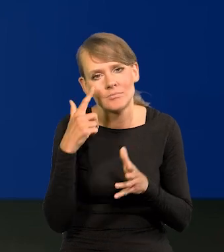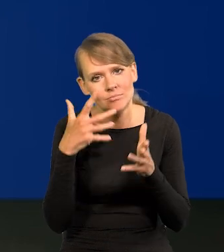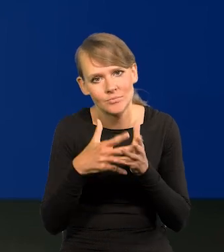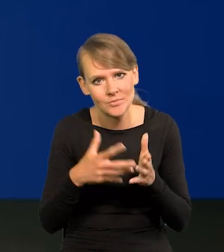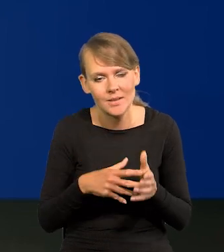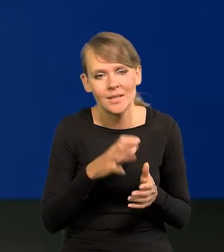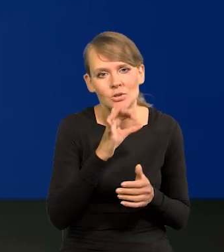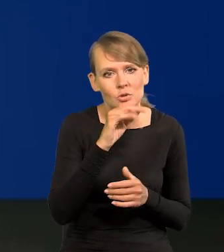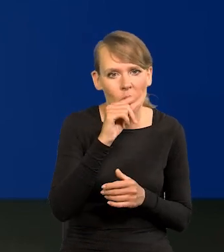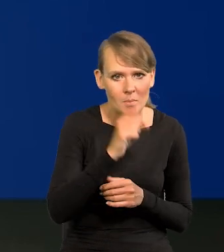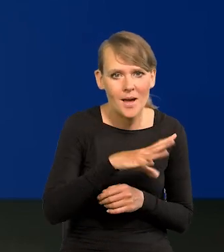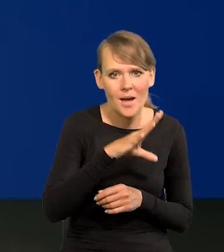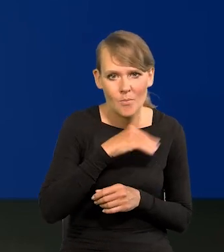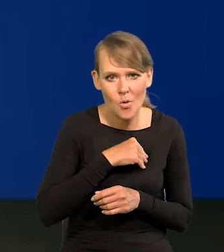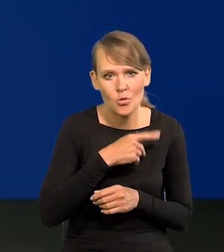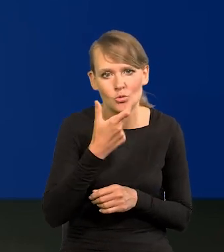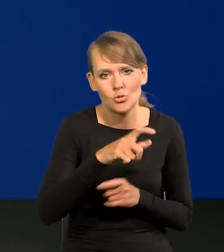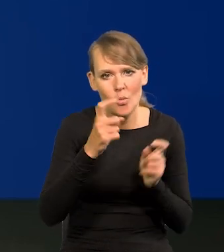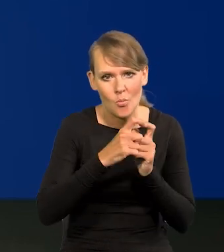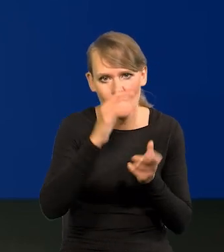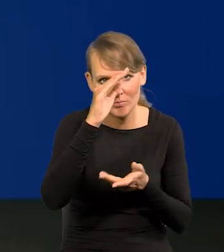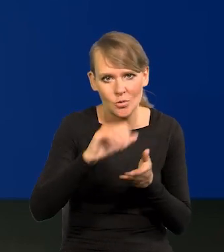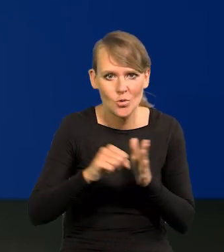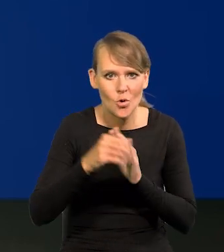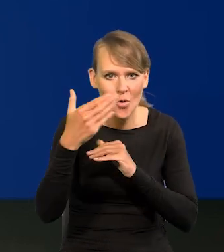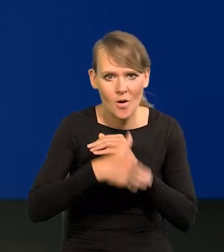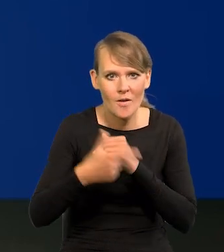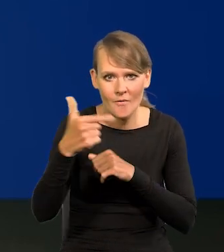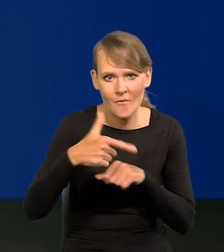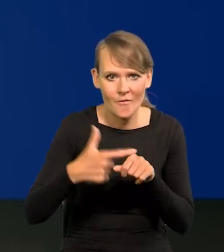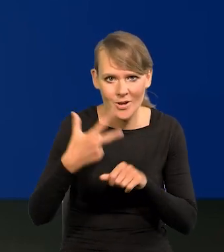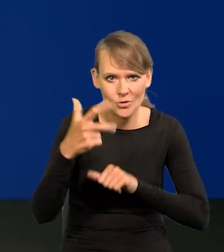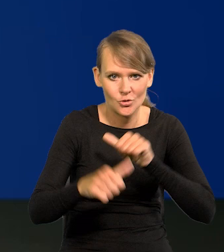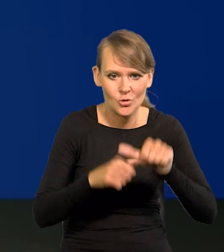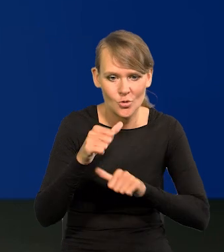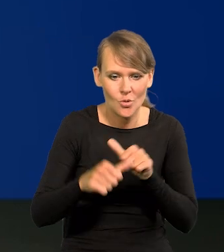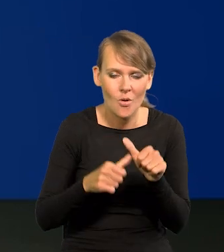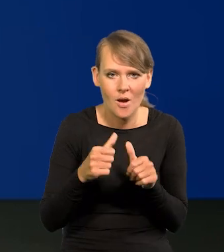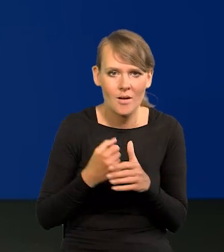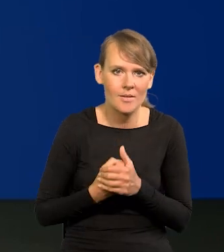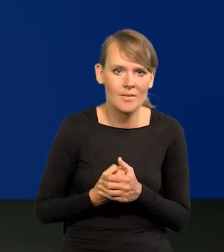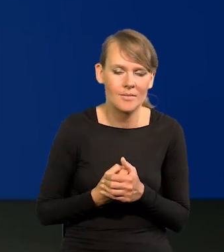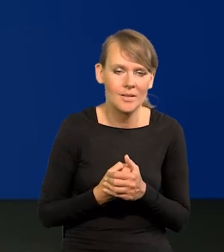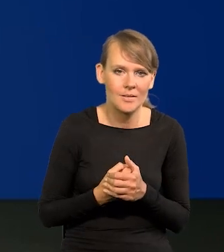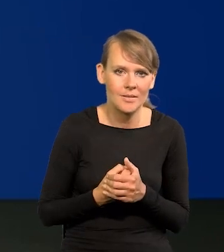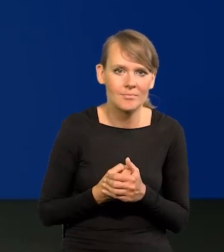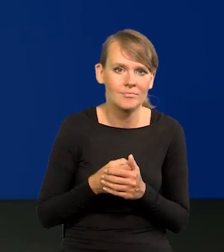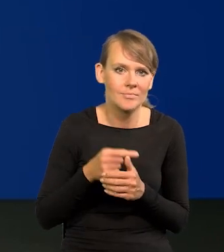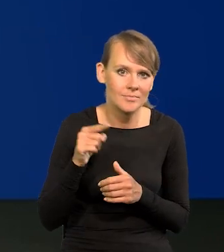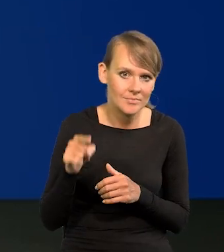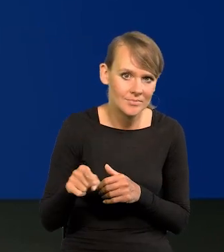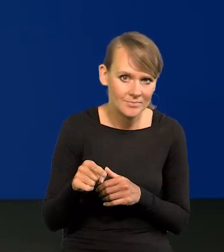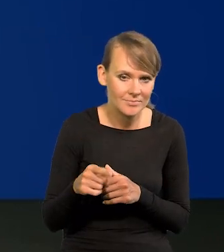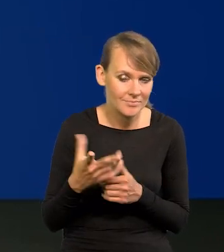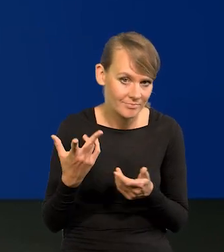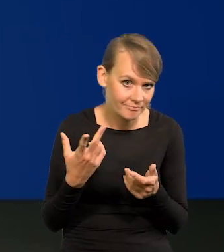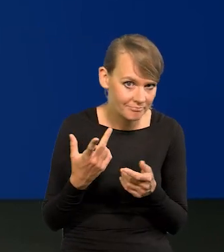że stopy mogłyby spaść o 100 punktów do końca 2023 roku. Czy są to wygórowane oczekiwania?